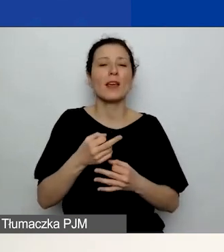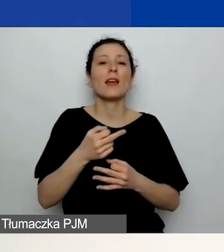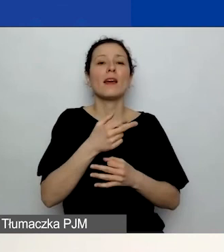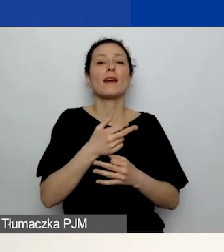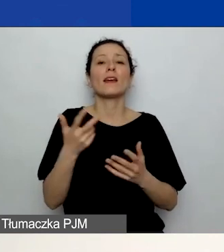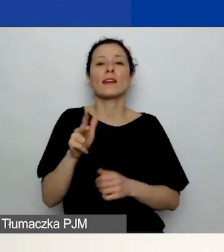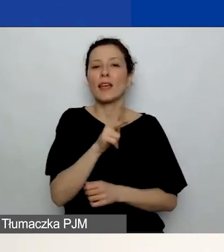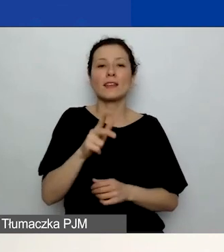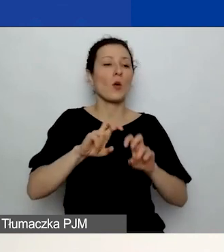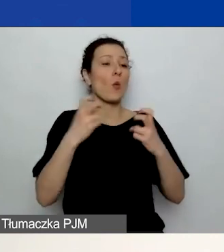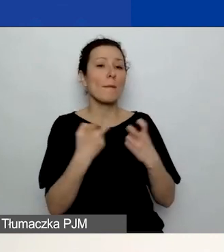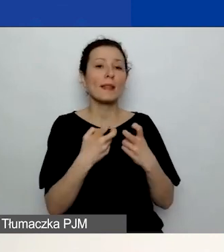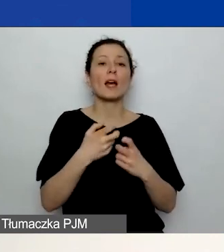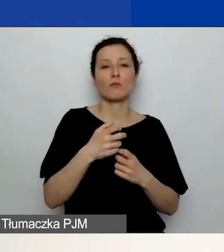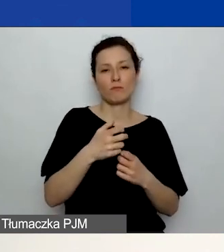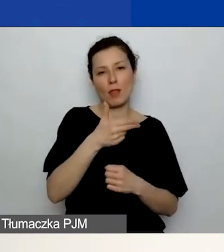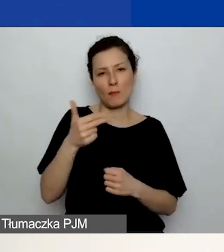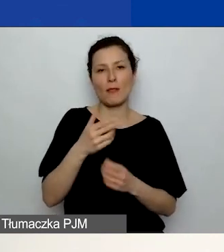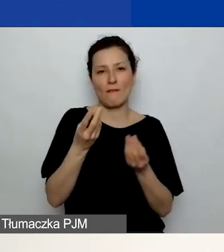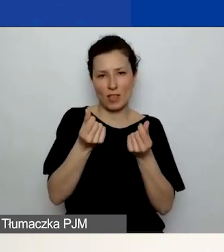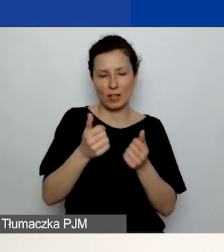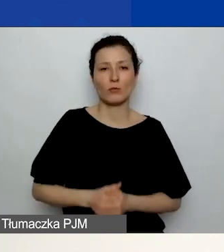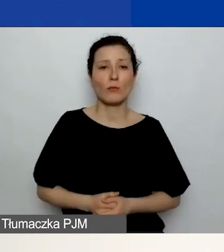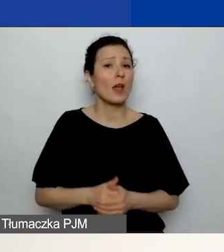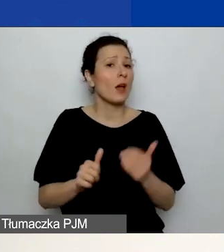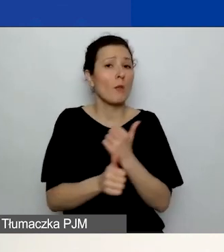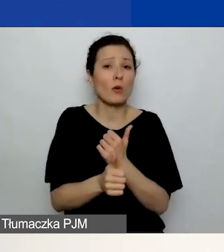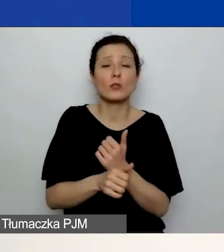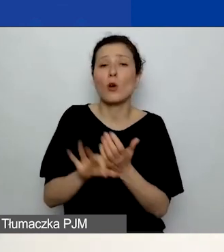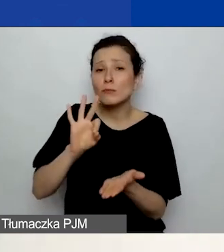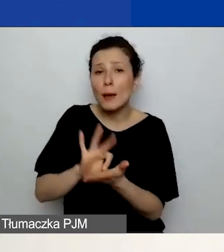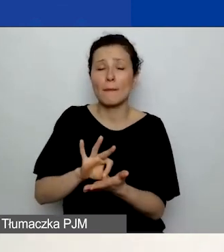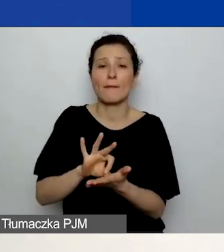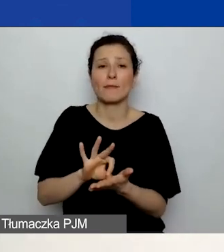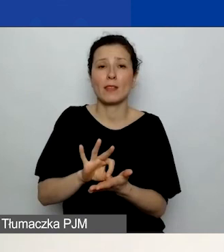po prostu zapewnienie czy też niedopuszczenie do sytuacji,